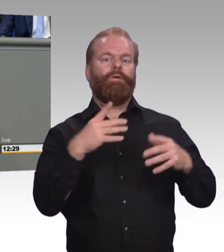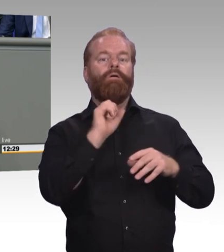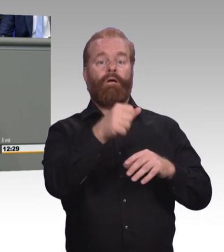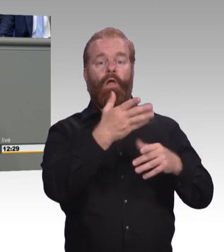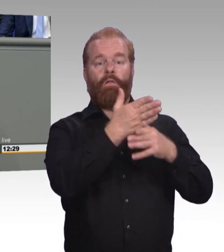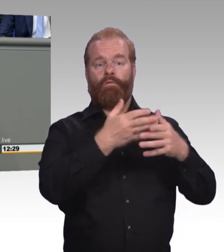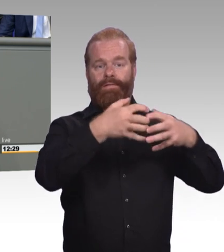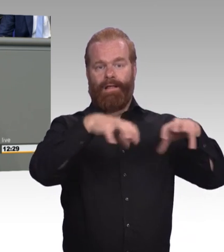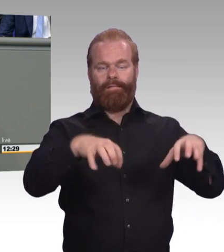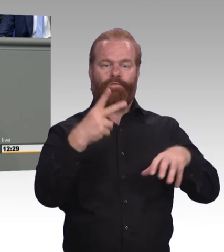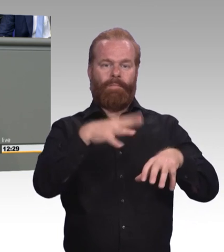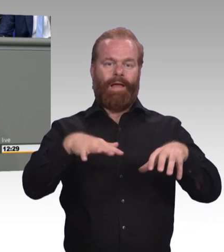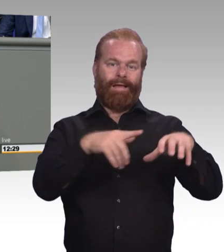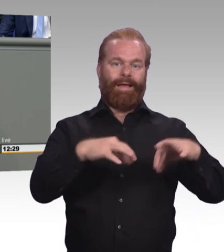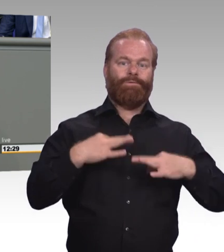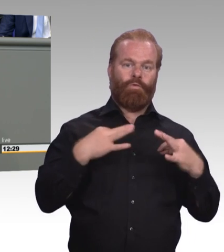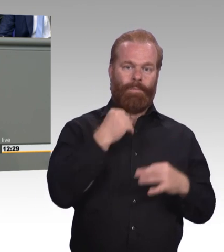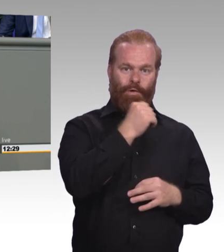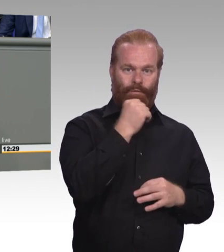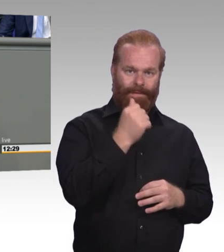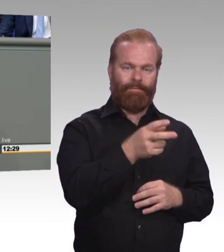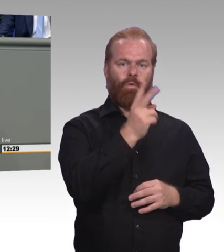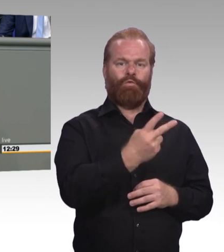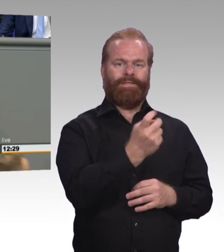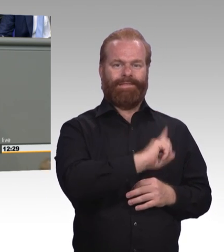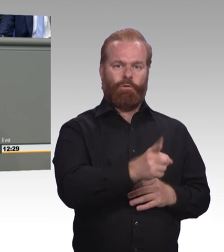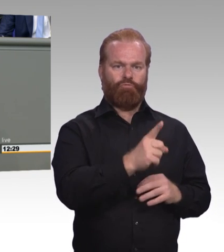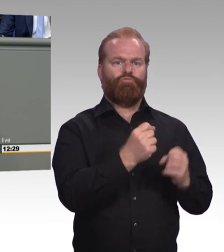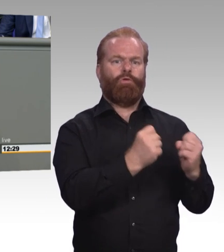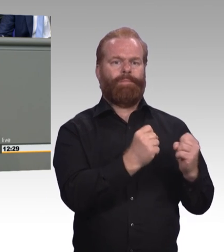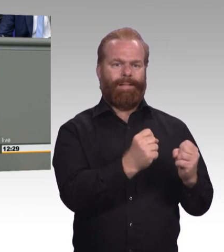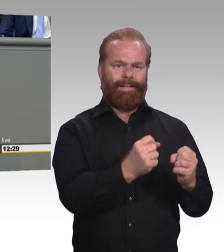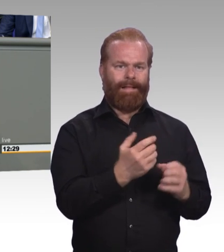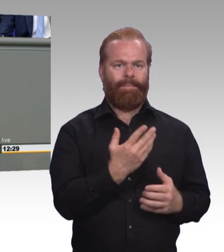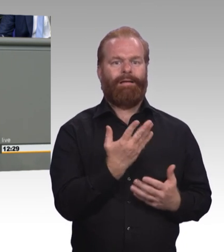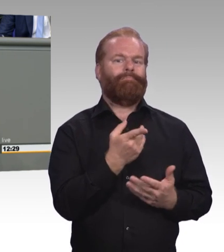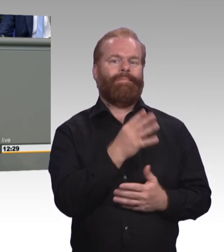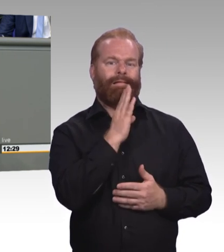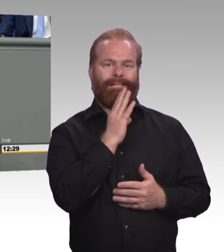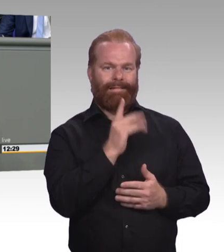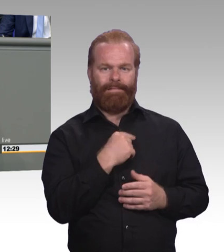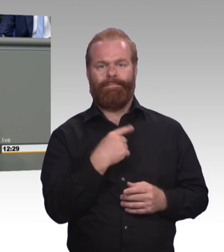Plus 32 Prozent gegenüber dem letzten Jahr. Und das ist ein gutes Zeichen. Aber die Bitte ist tatsächlich, die Regierung